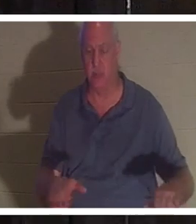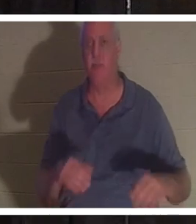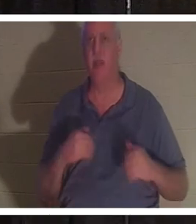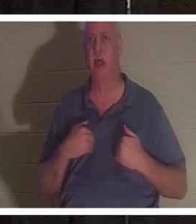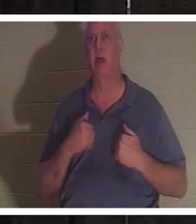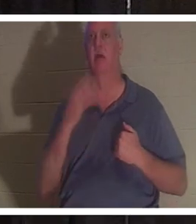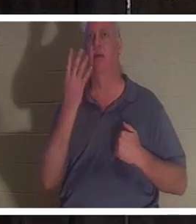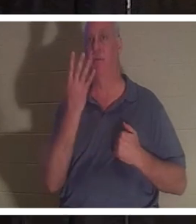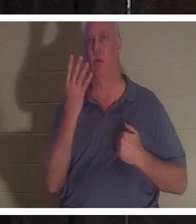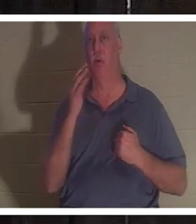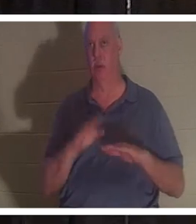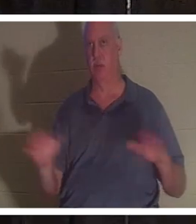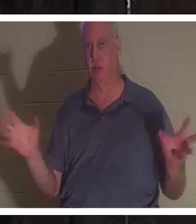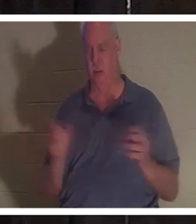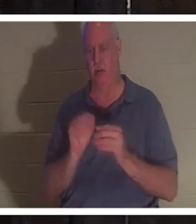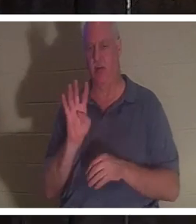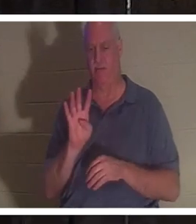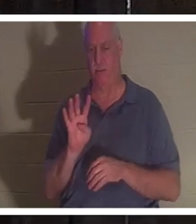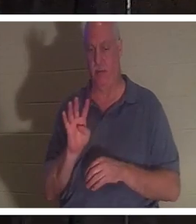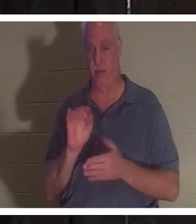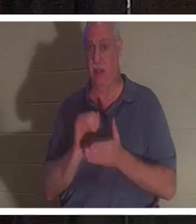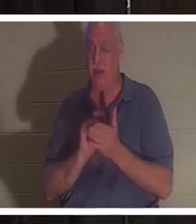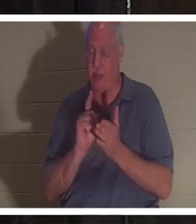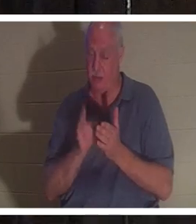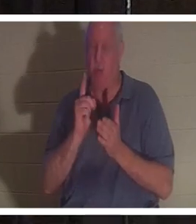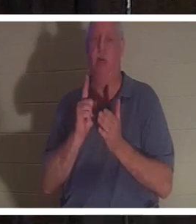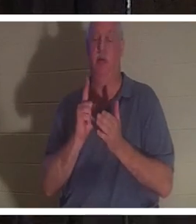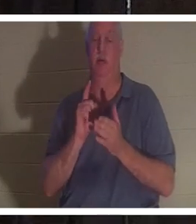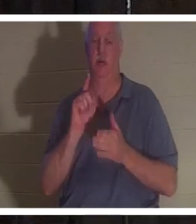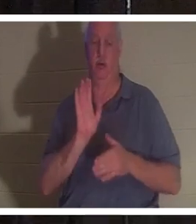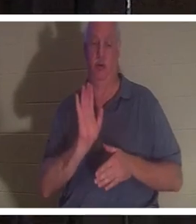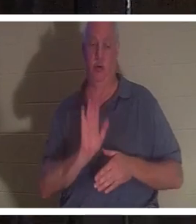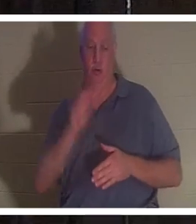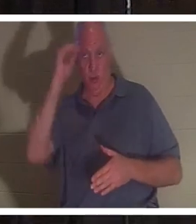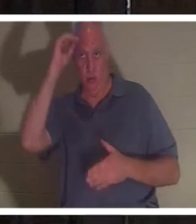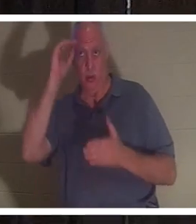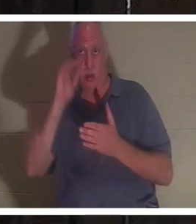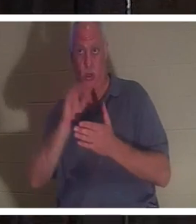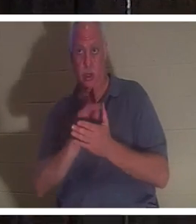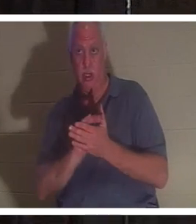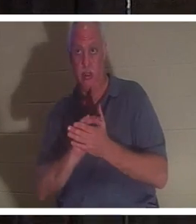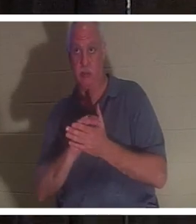детей. В этот самый момент ее муж вошел в ванную, толкнул